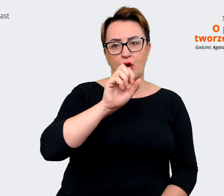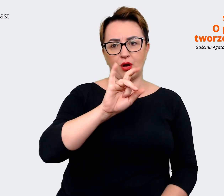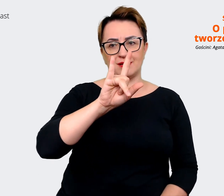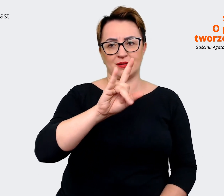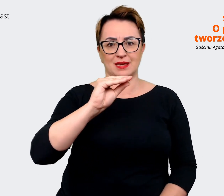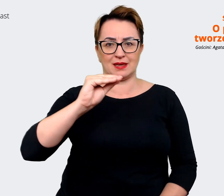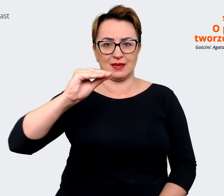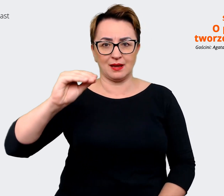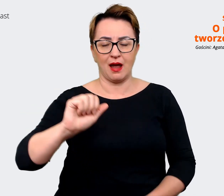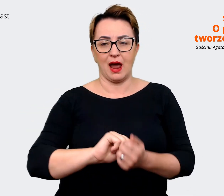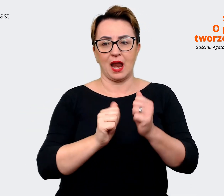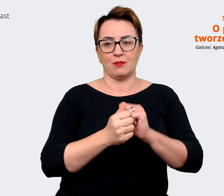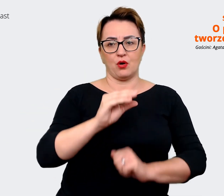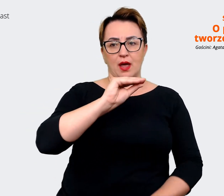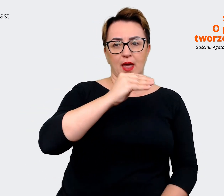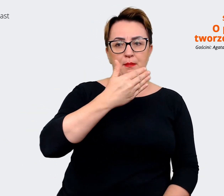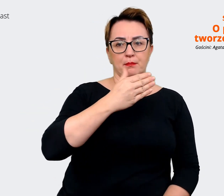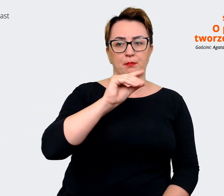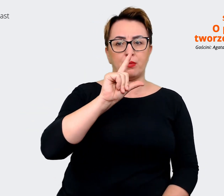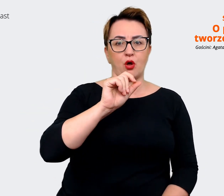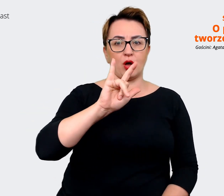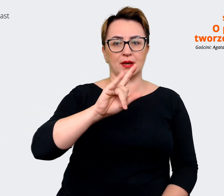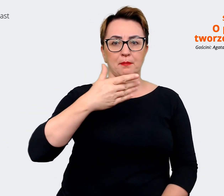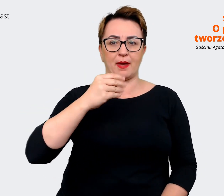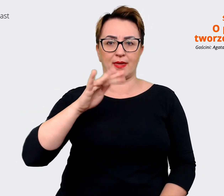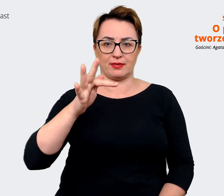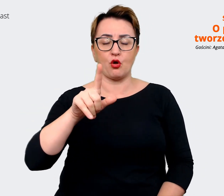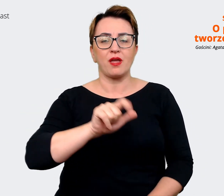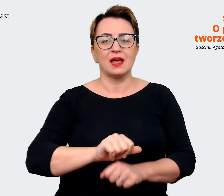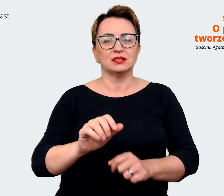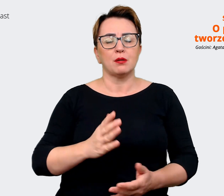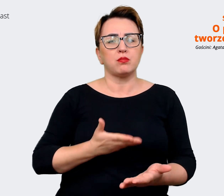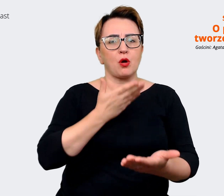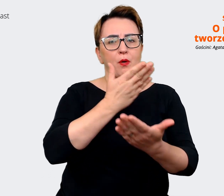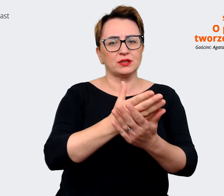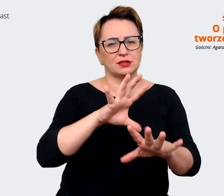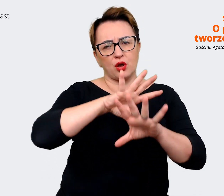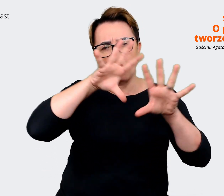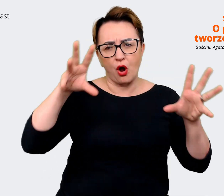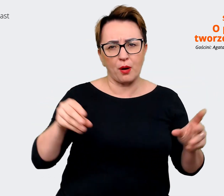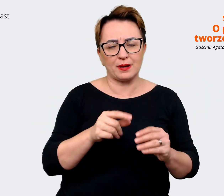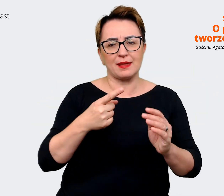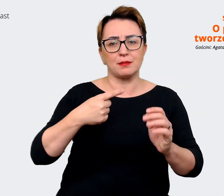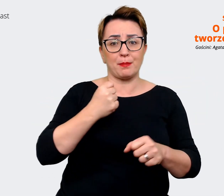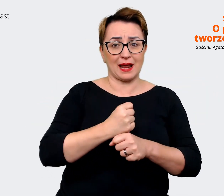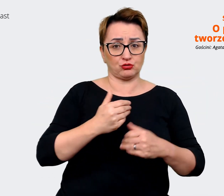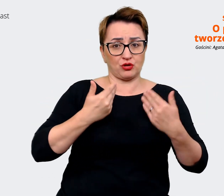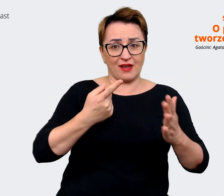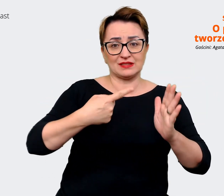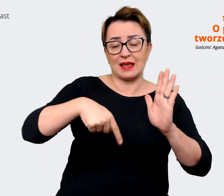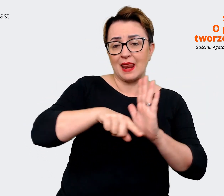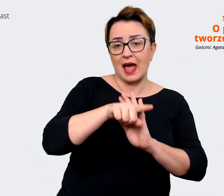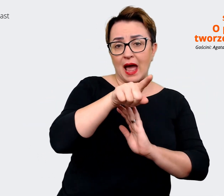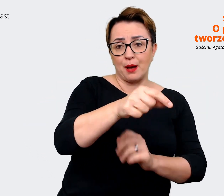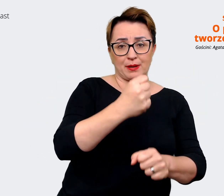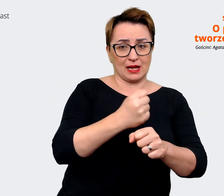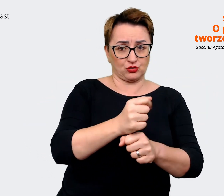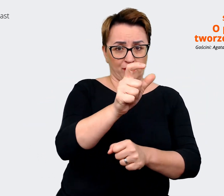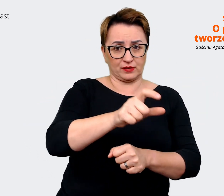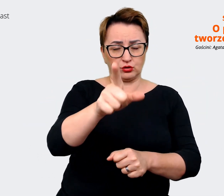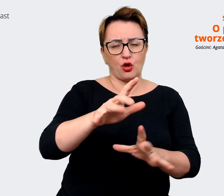wartości pracodawcy, jaką mamy dla pracownika. Pakiet szerokich skojarzeń, wartości, tego,